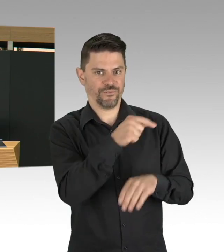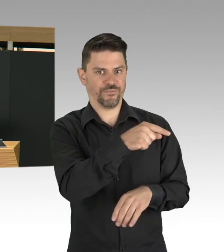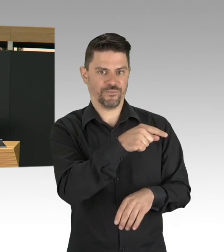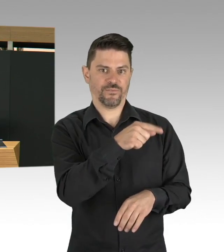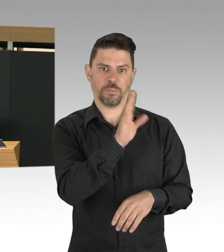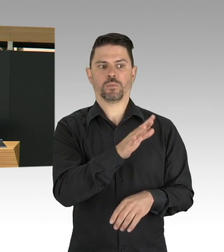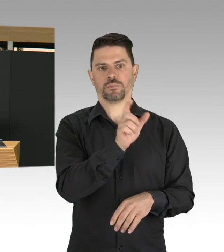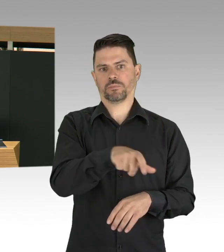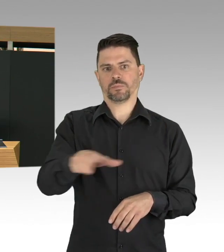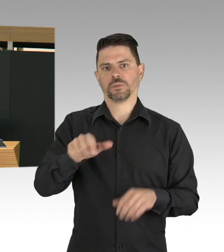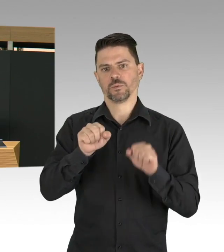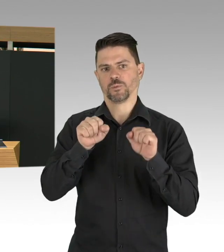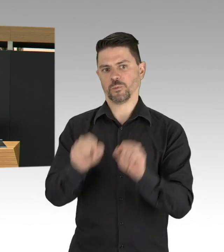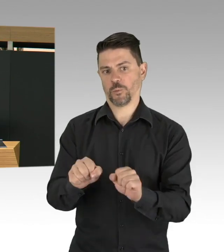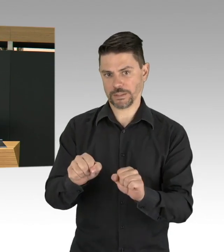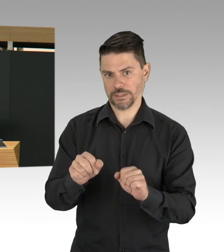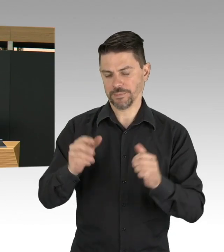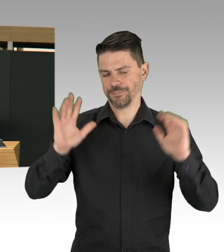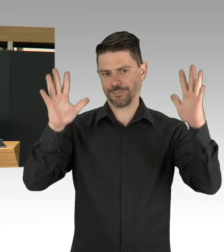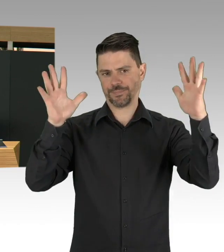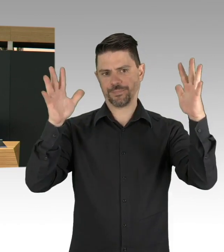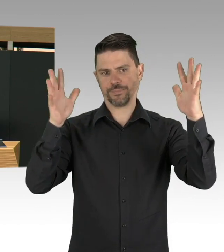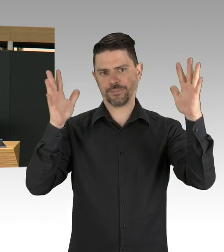und es tut mir wirklich in der Seele weh, wenn ich von Politikern,